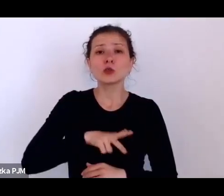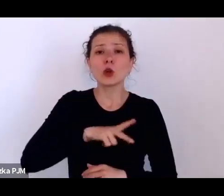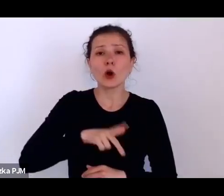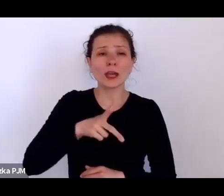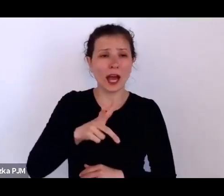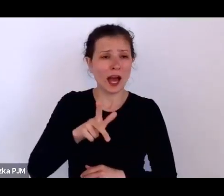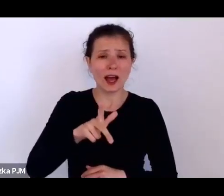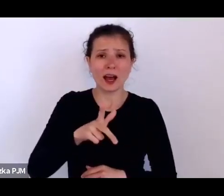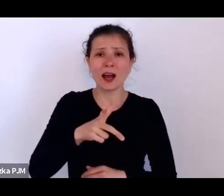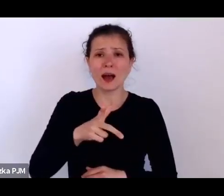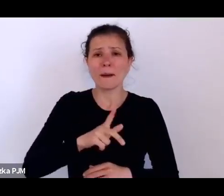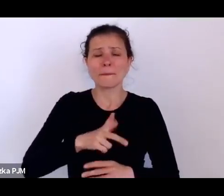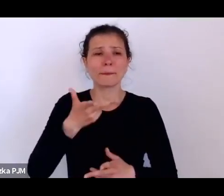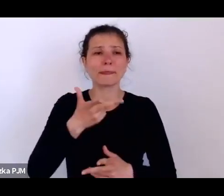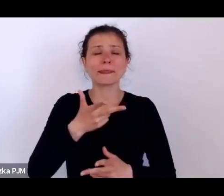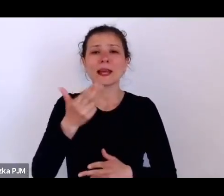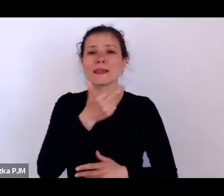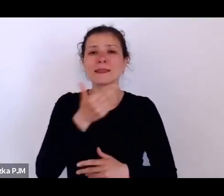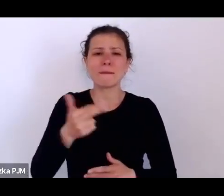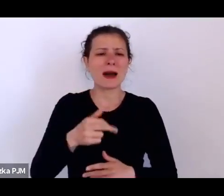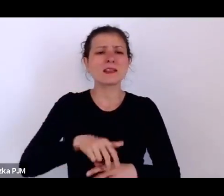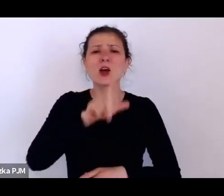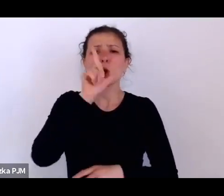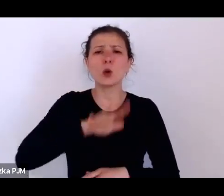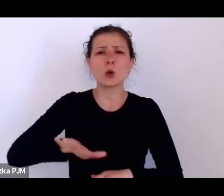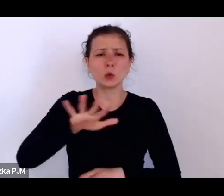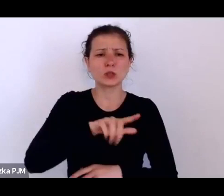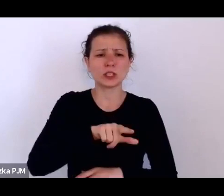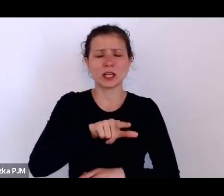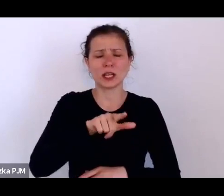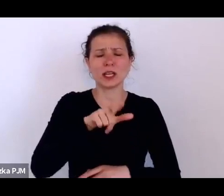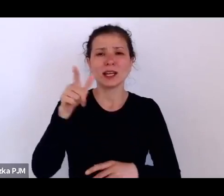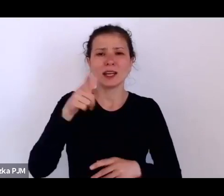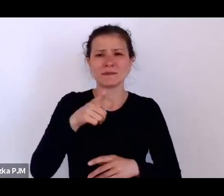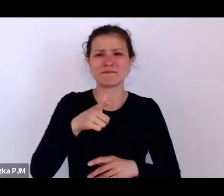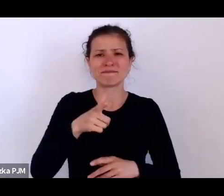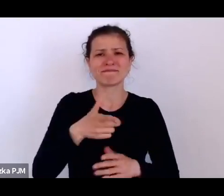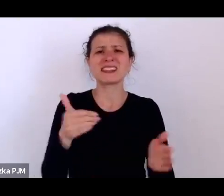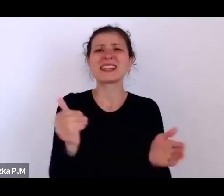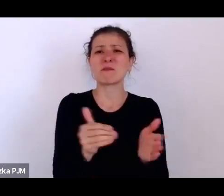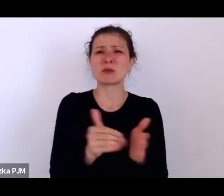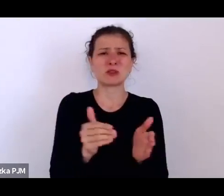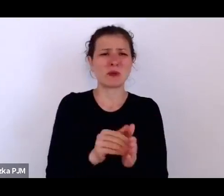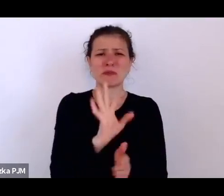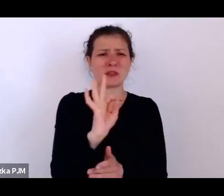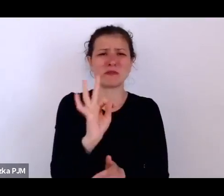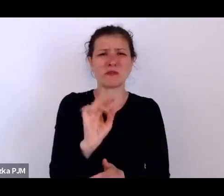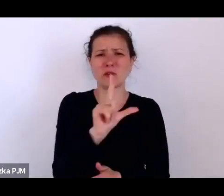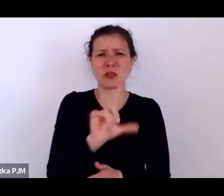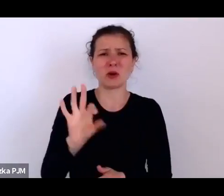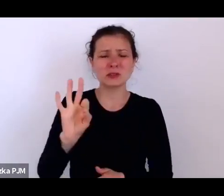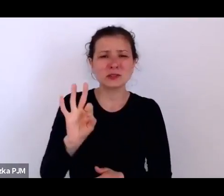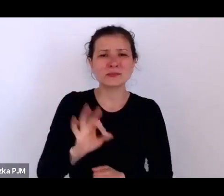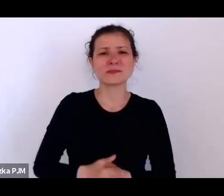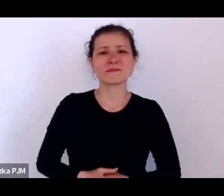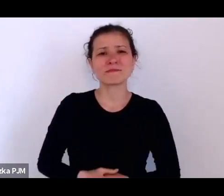o ich losie i tez nie do końca są takie szacunki.